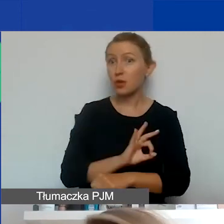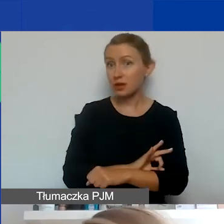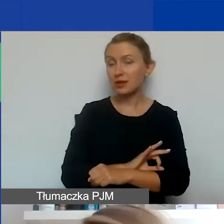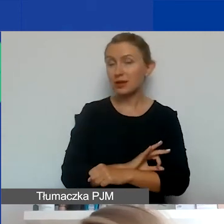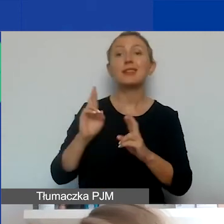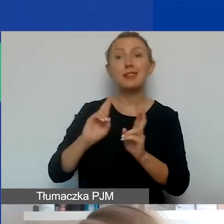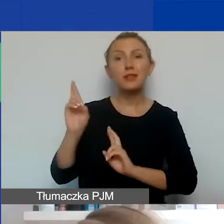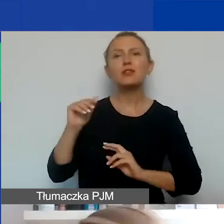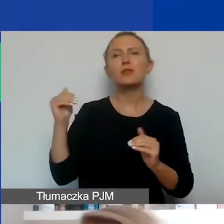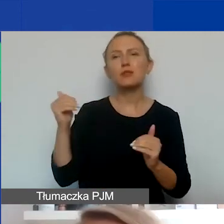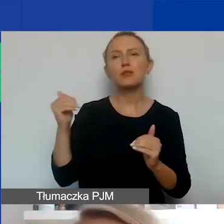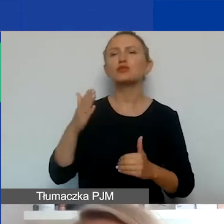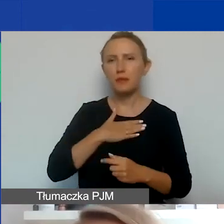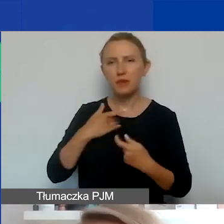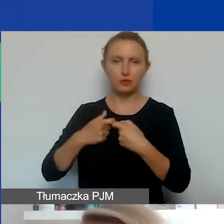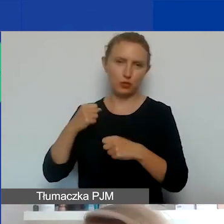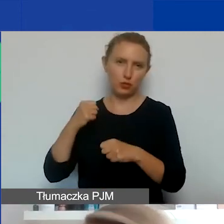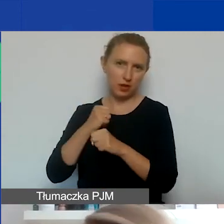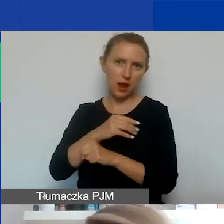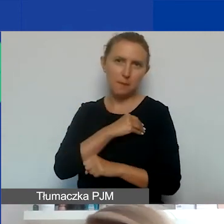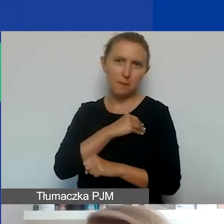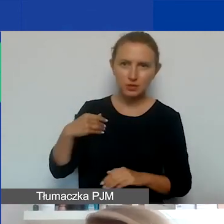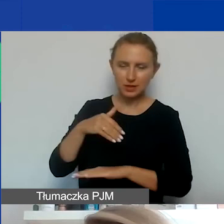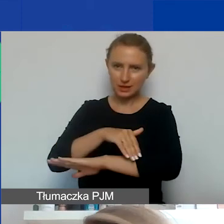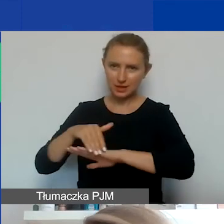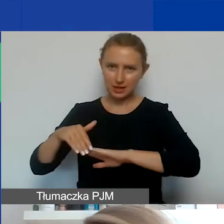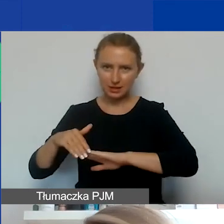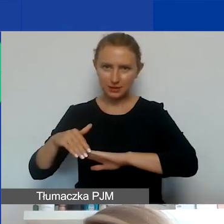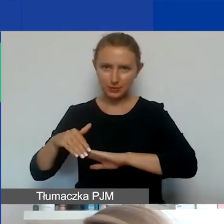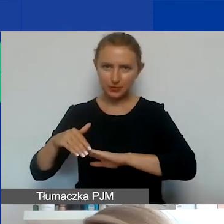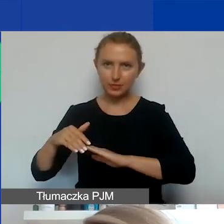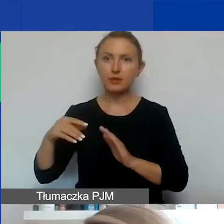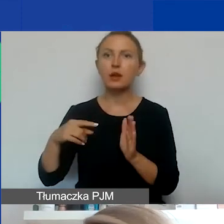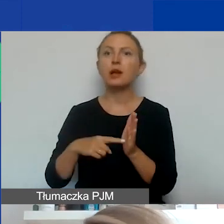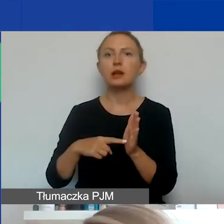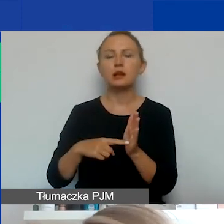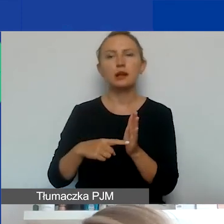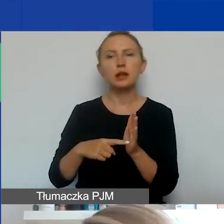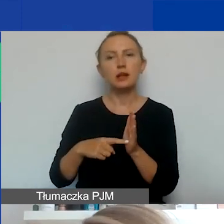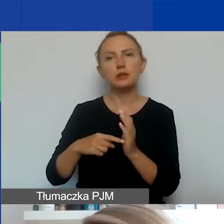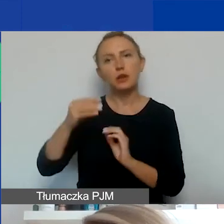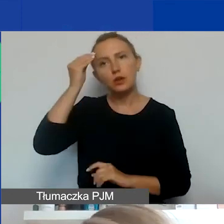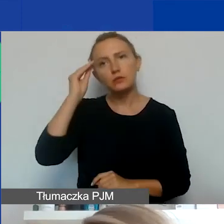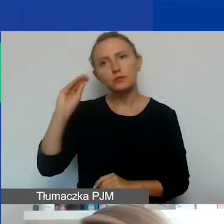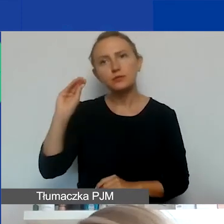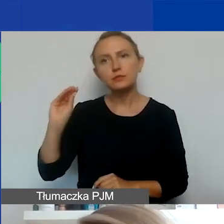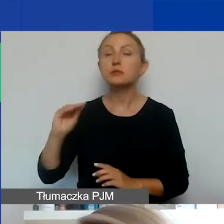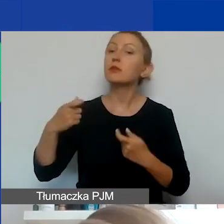można mieć partnerów zarówno polskich jak i zagranicznych. Przy czym zwracamy państwa uwagę, że te partnerstwa muszą mieć sens,